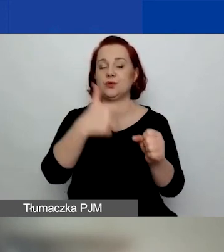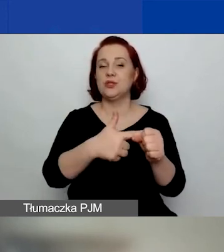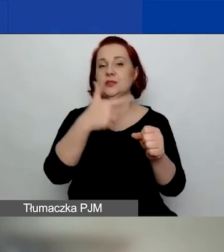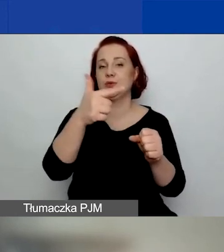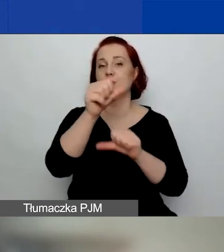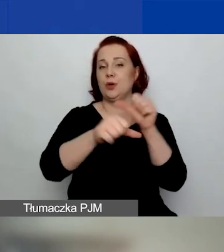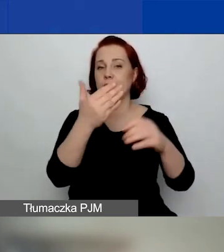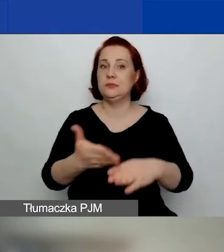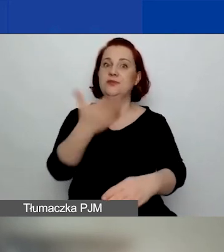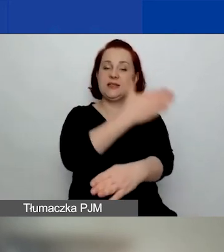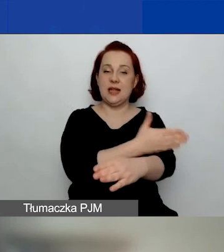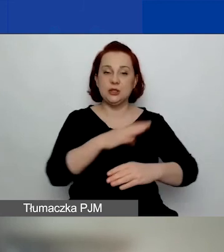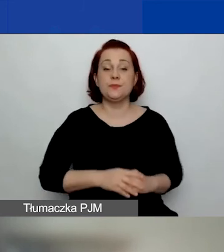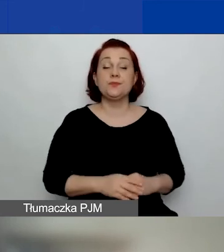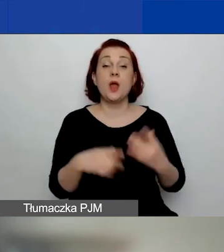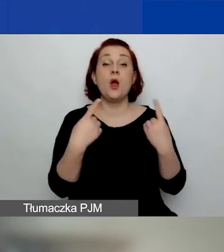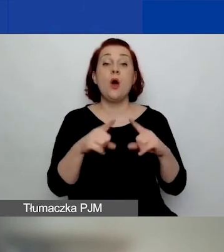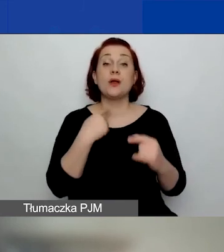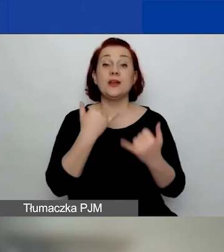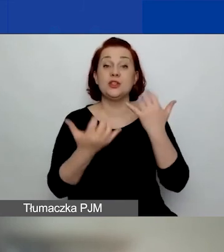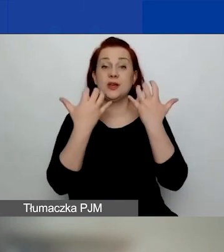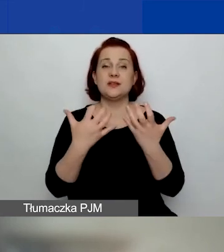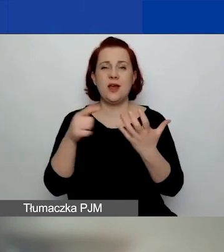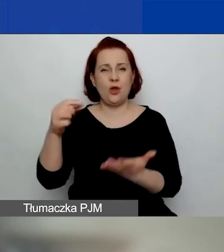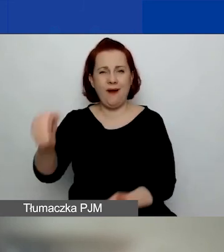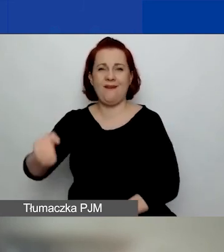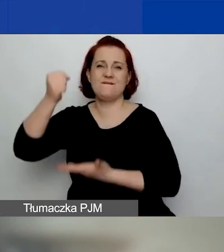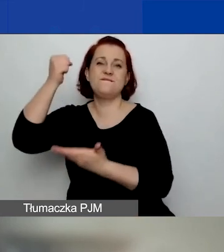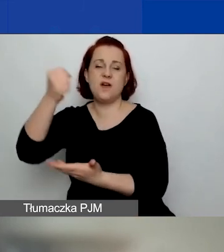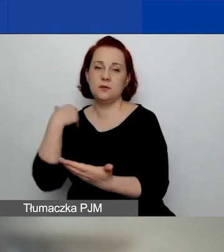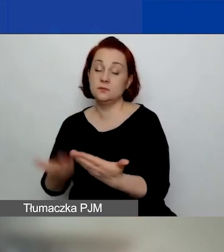Organizacje składające wniosek na duży grant muszą wykazać się doświadczeniem realizacji